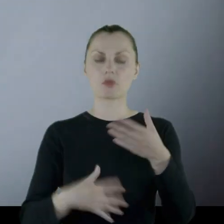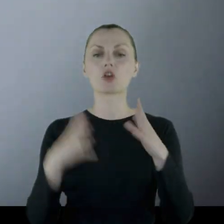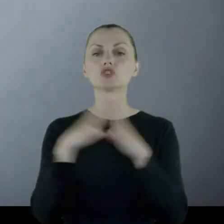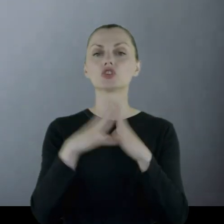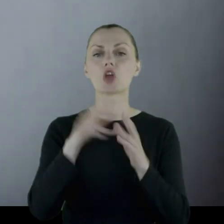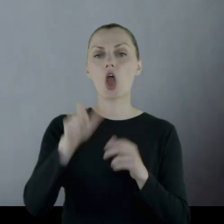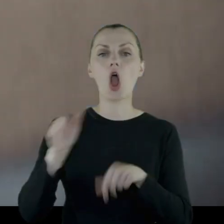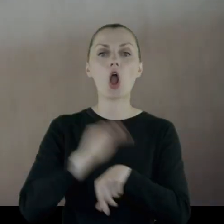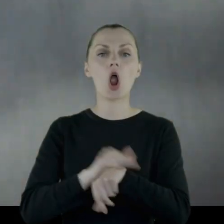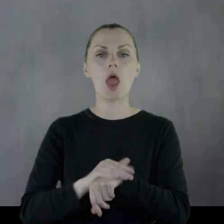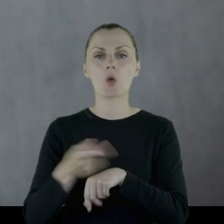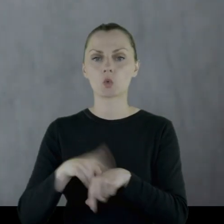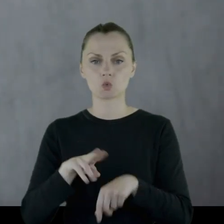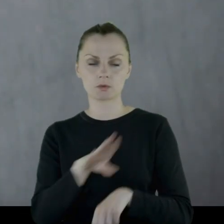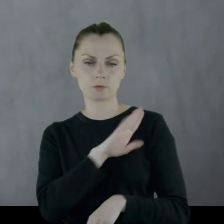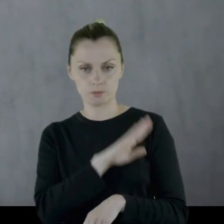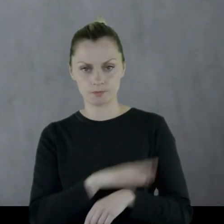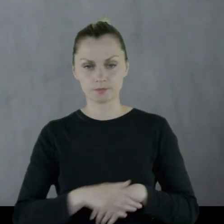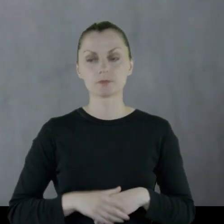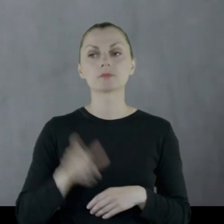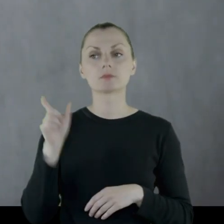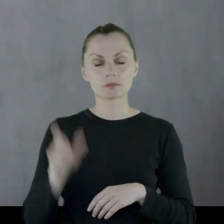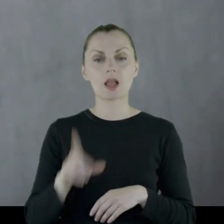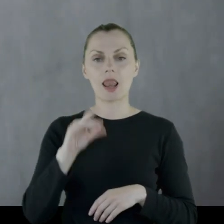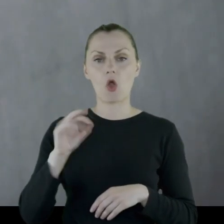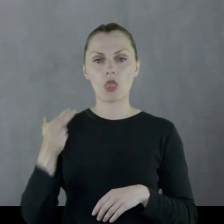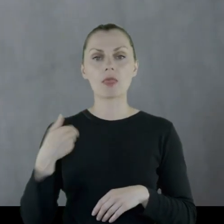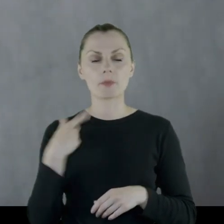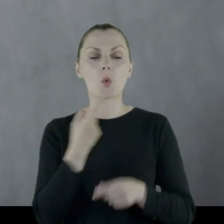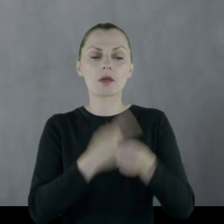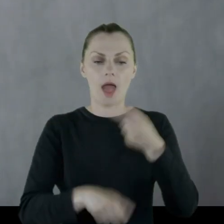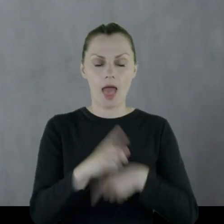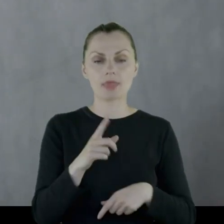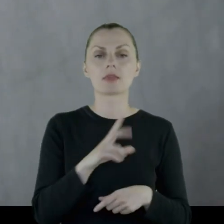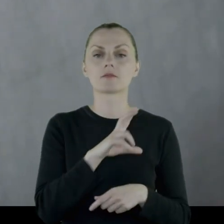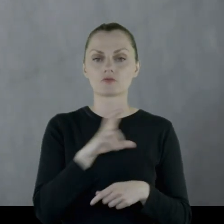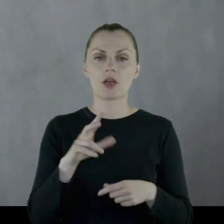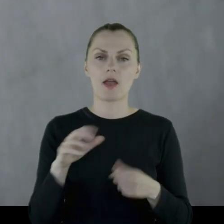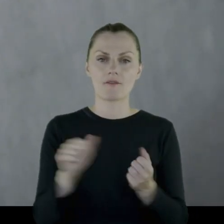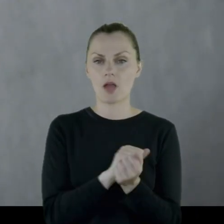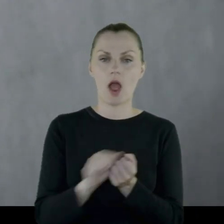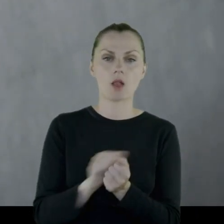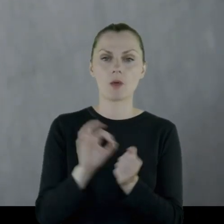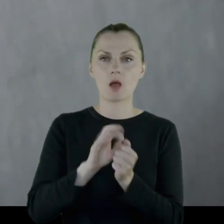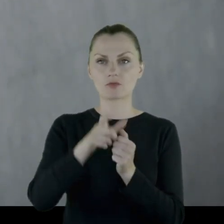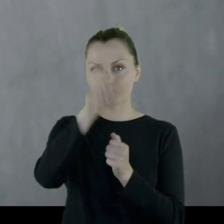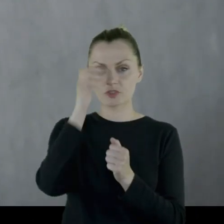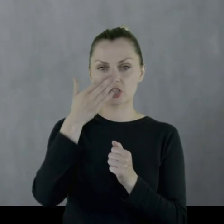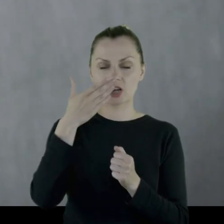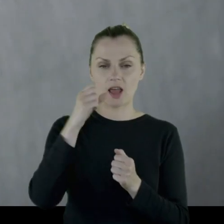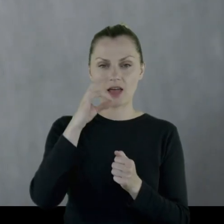Leon został ranny w czasie jednej z potyczek, rozerwał się nad nim szrapnel.